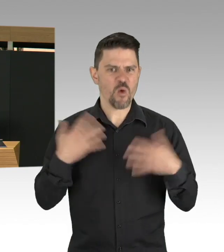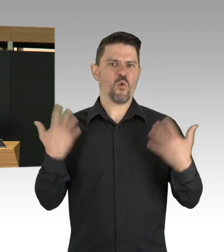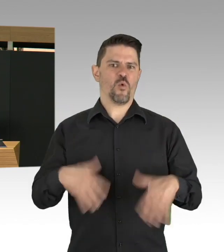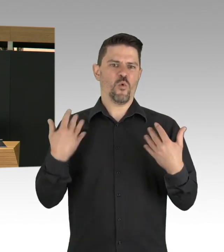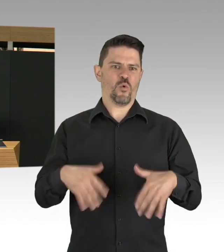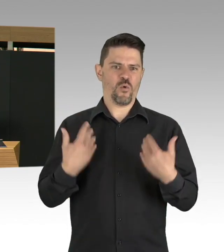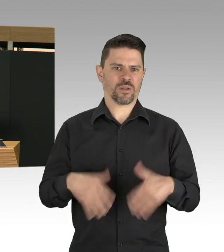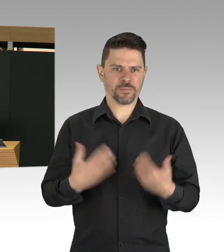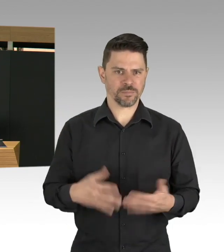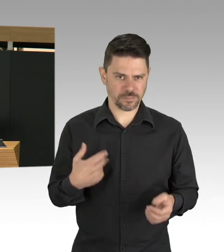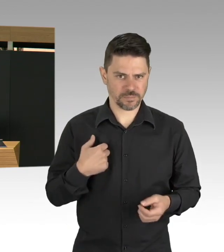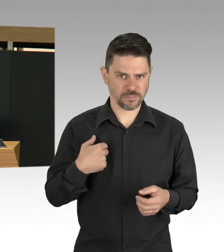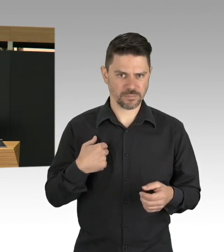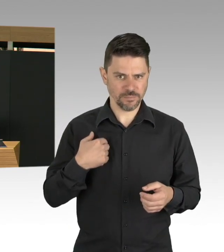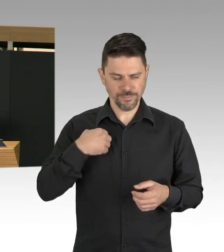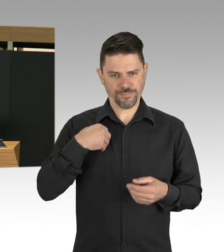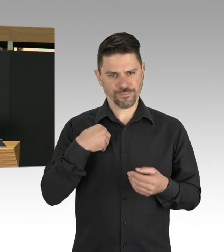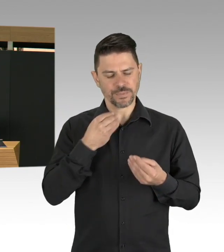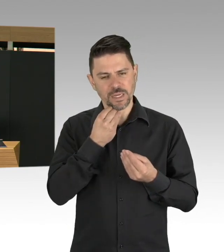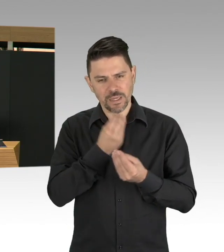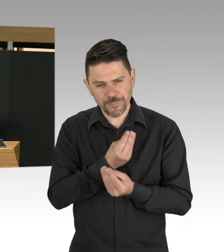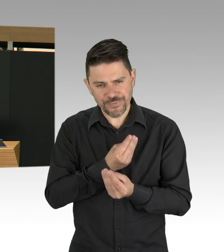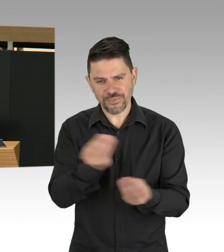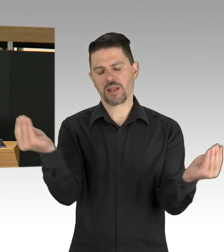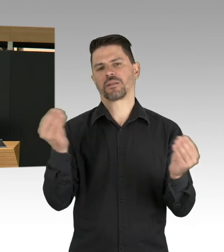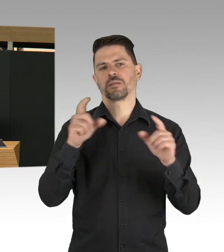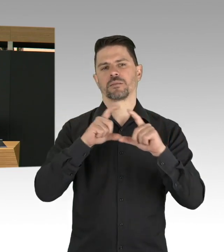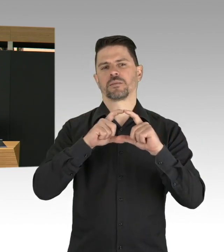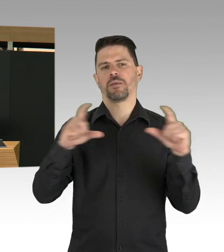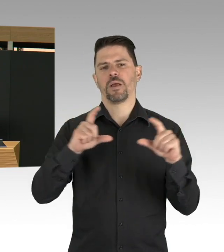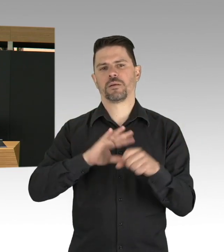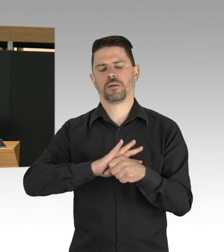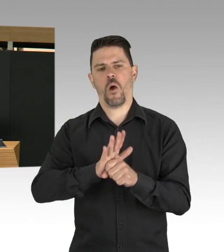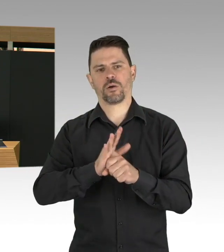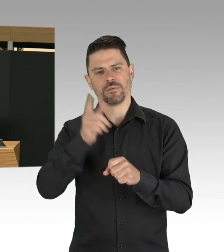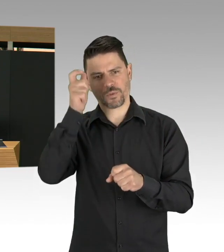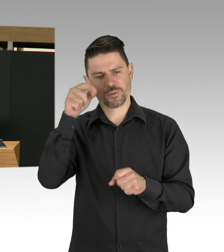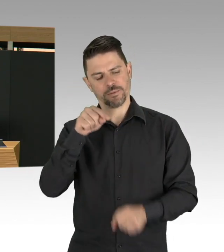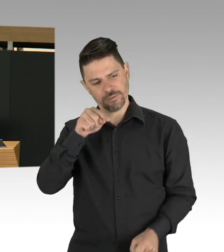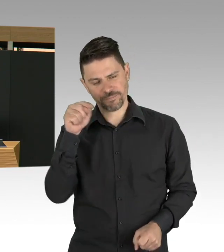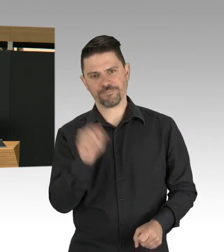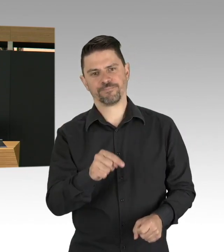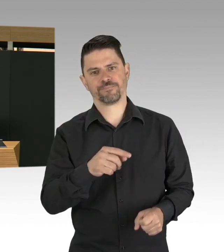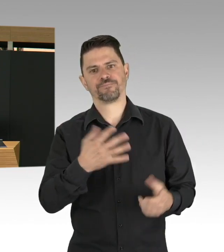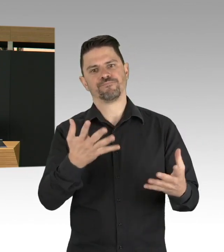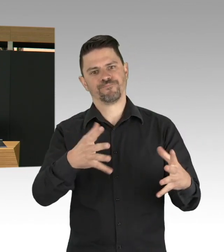Deswegen empfehle ich einen rationalen Umgang mit diesem Virus zu entwickeln, in einigen Reden ist es auch noch mal verdeutlicht worden,